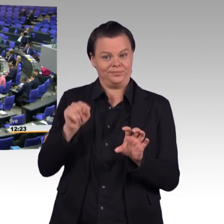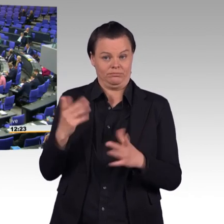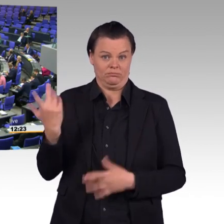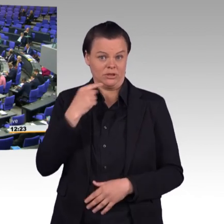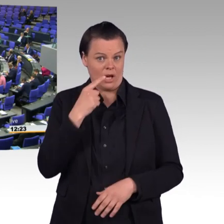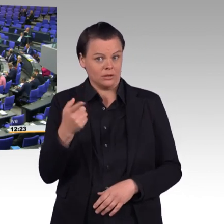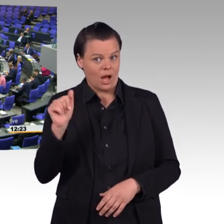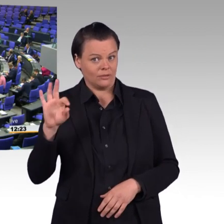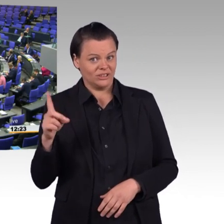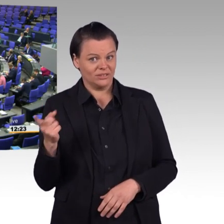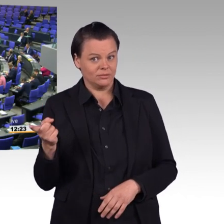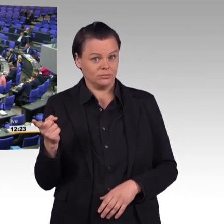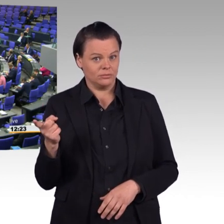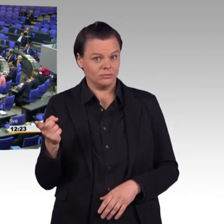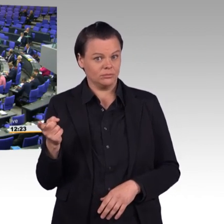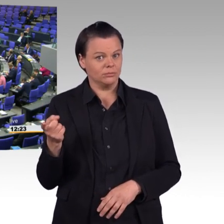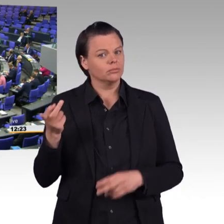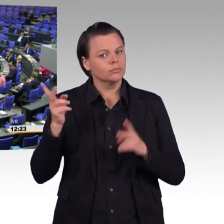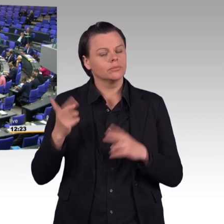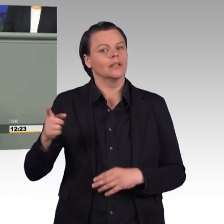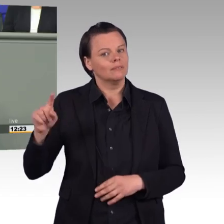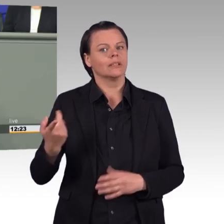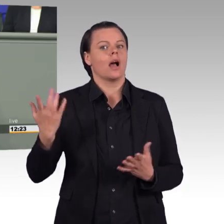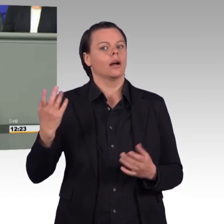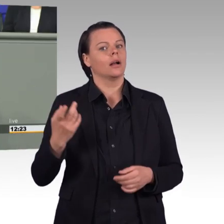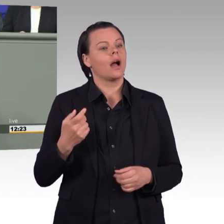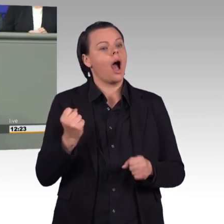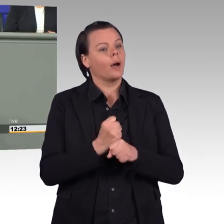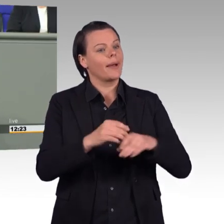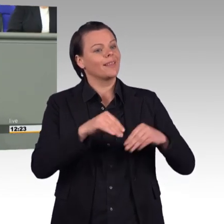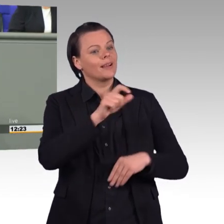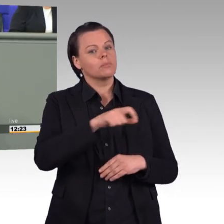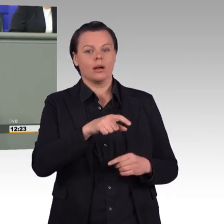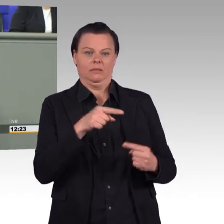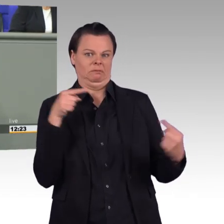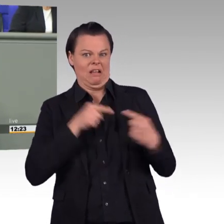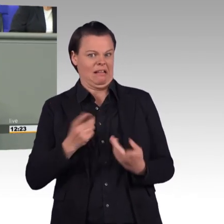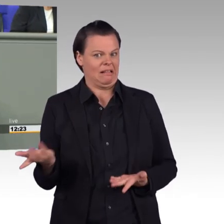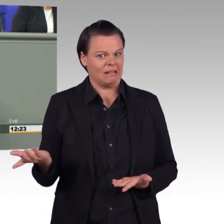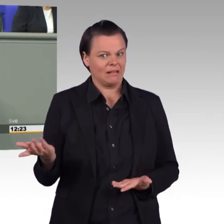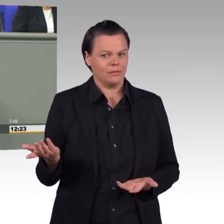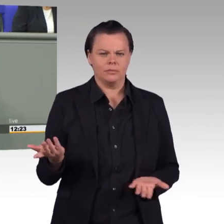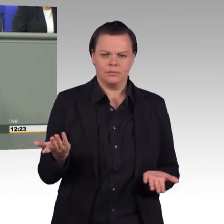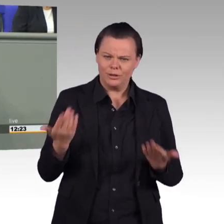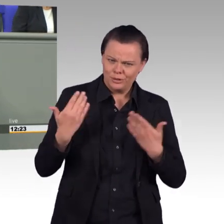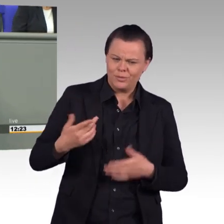Nein, liebe Kolleginnen und Kollegen, wir brauchen kein Einsatzbereitschaftsstärkungsgesetz. Viel dringender wäre es, andere Berufe attraktiver zu machen.